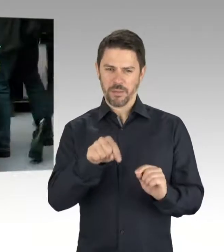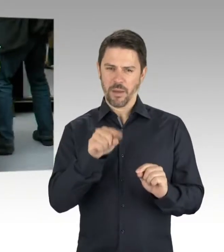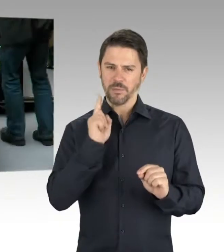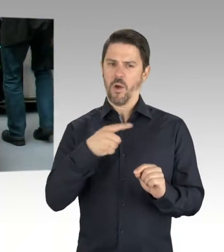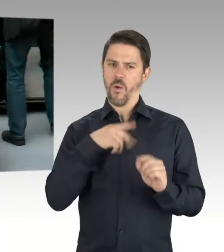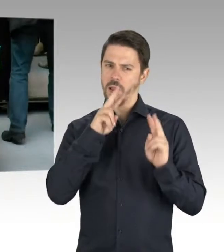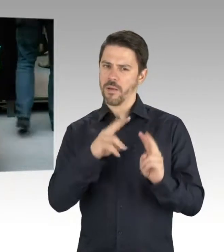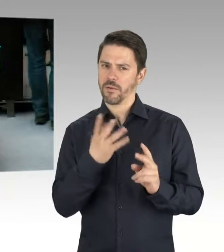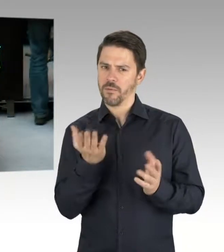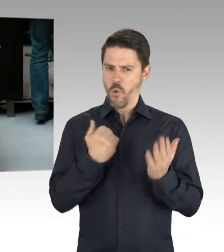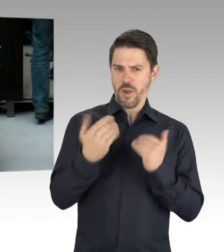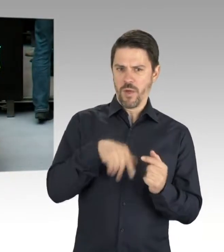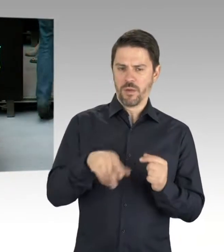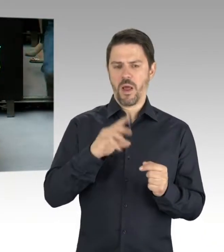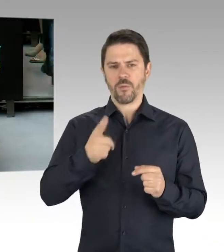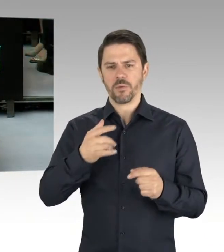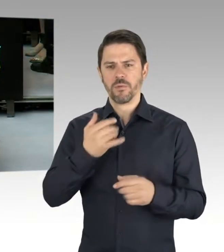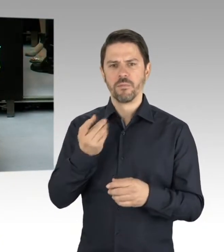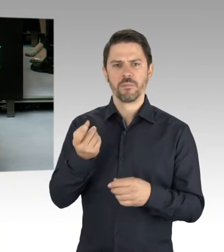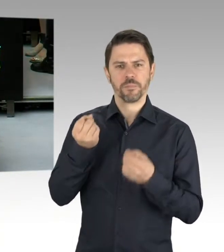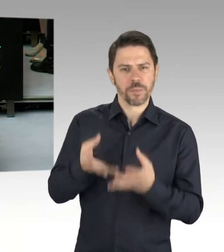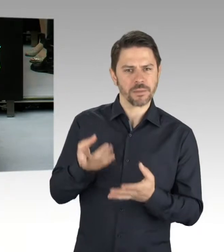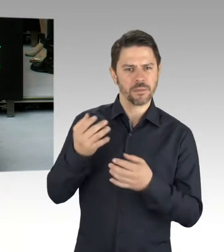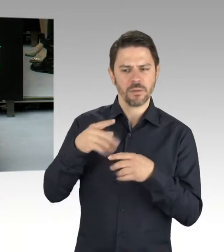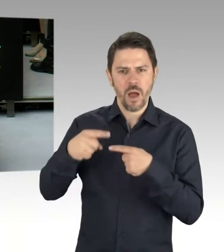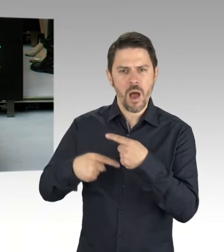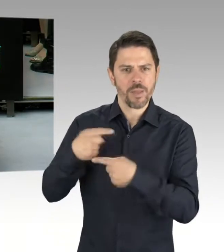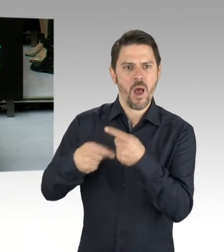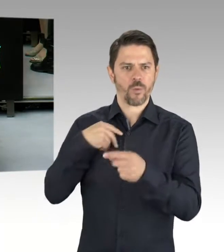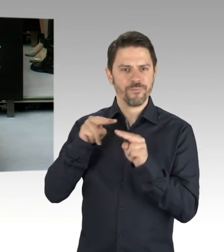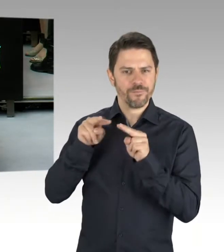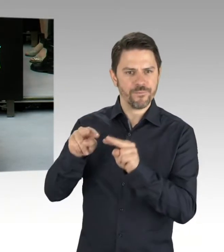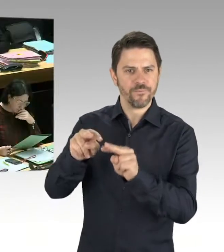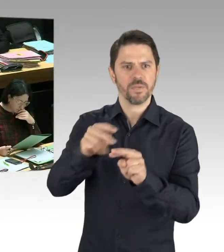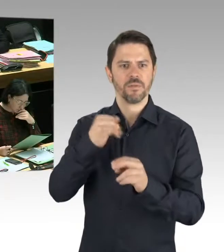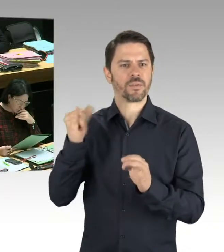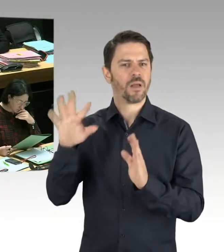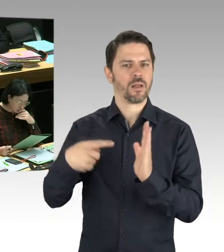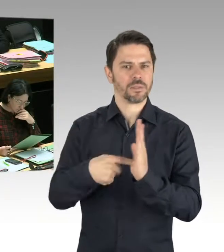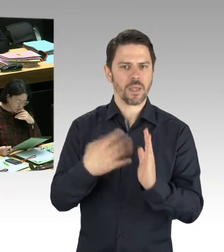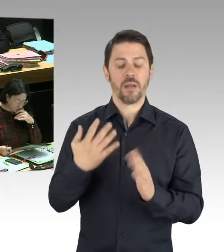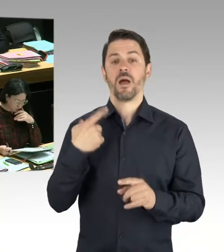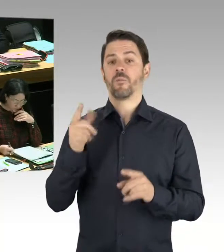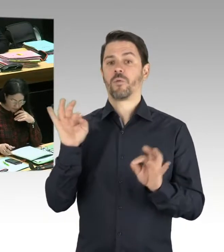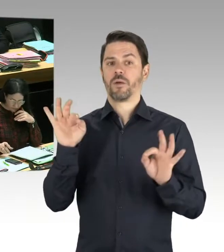Ich war gestern Abend im Deutsch-Russischen Museum. Habe dort um 22 Uhr am Toast für den Frieden teilgenommen, kann sagen, das war ein fröhliches Fest,